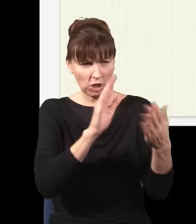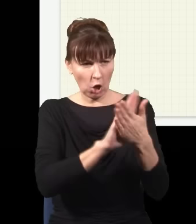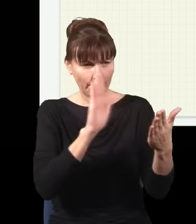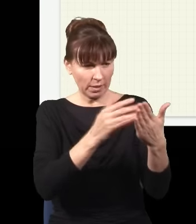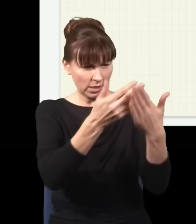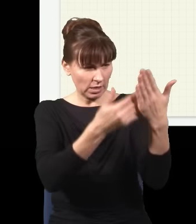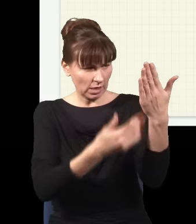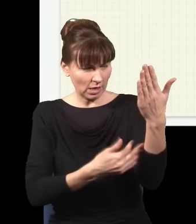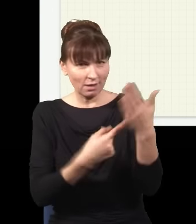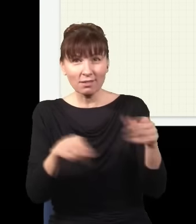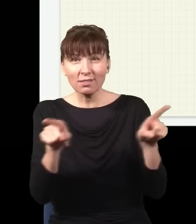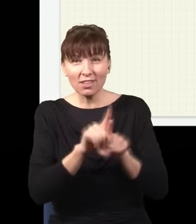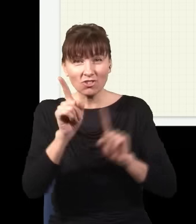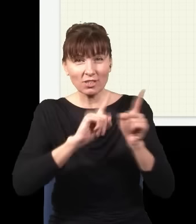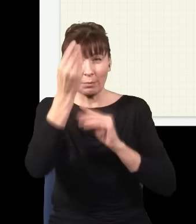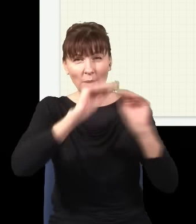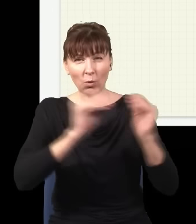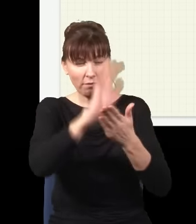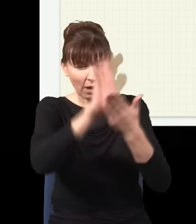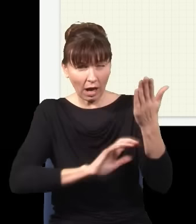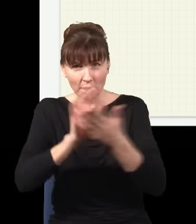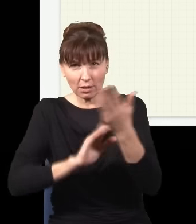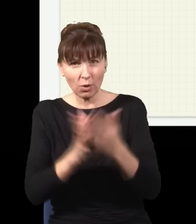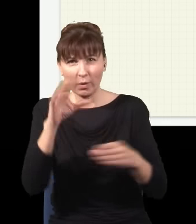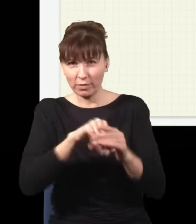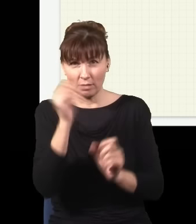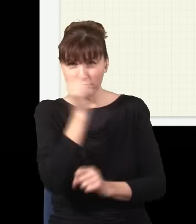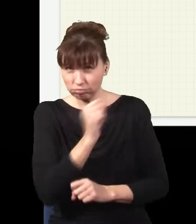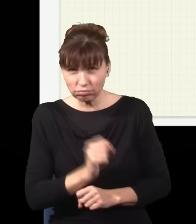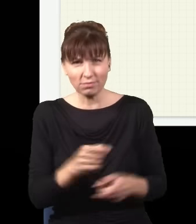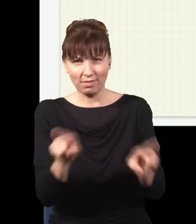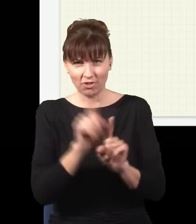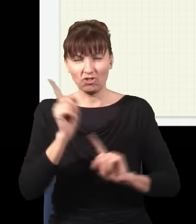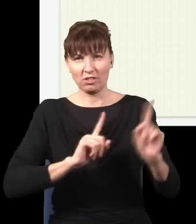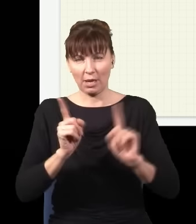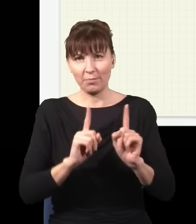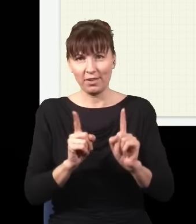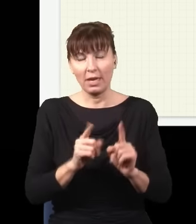często są pełne bzdur, na ten temat było trochę awantury w literaturze. Otóż wyobraźmy sobie trochę inny